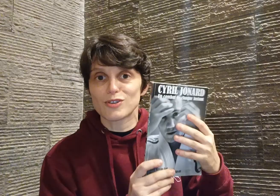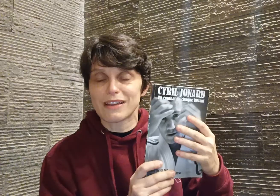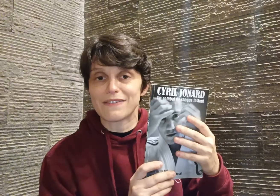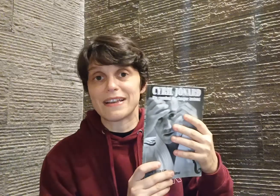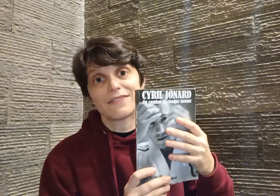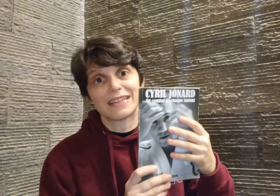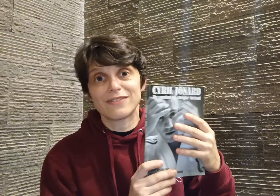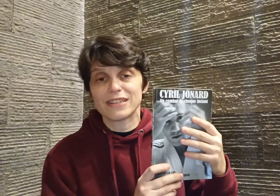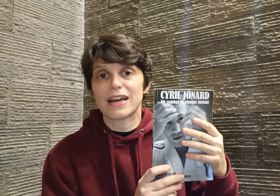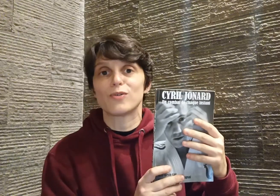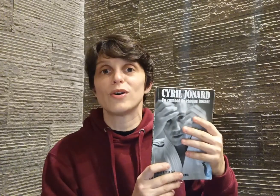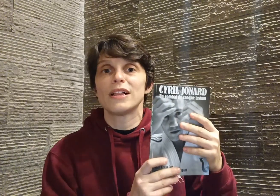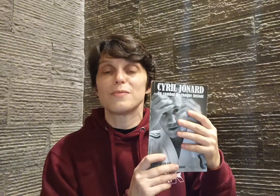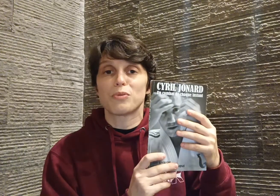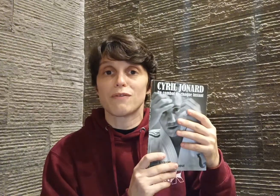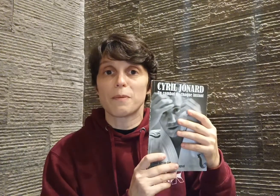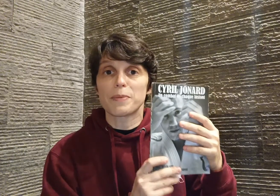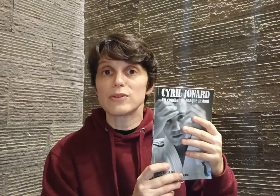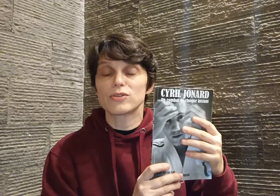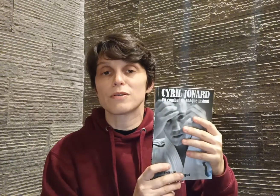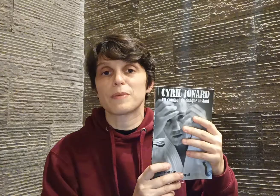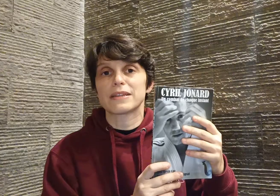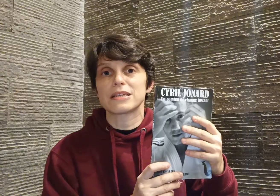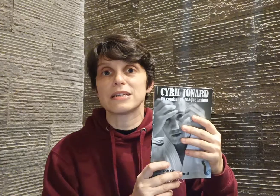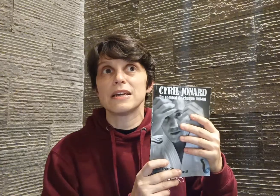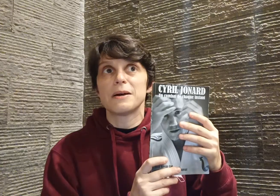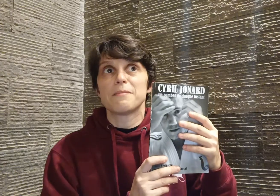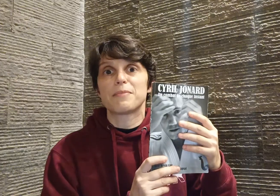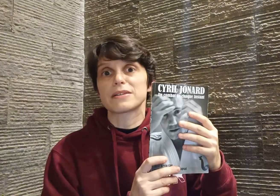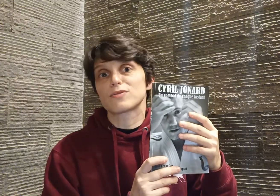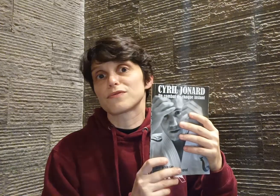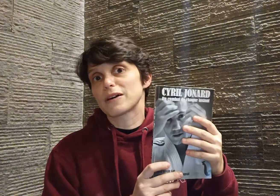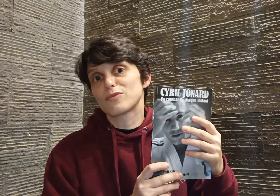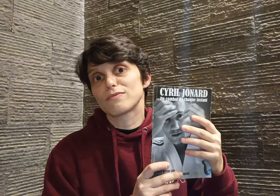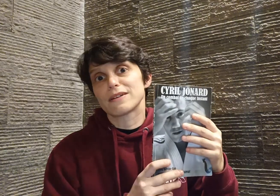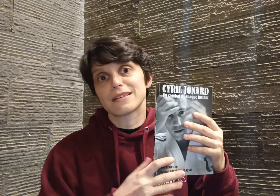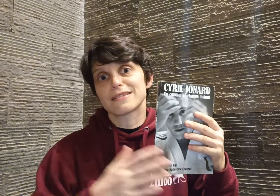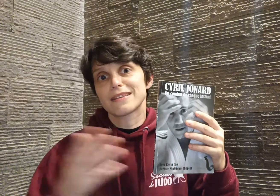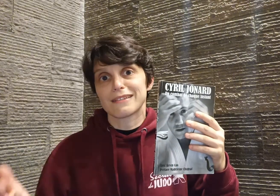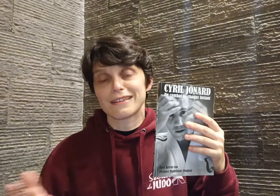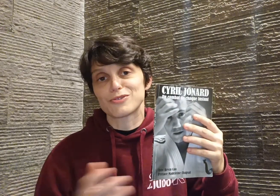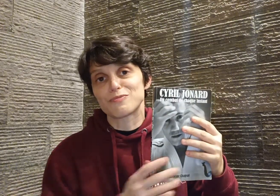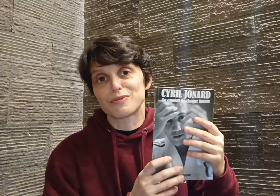travail avec Kevin Cao, pour avoir pris le temps de partager, parce que vraiment ça sert, je pense,